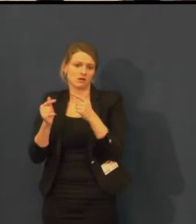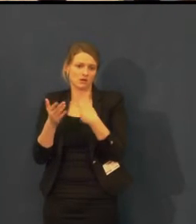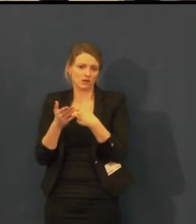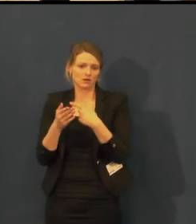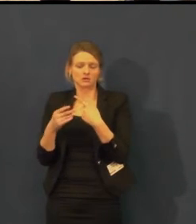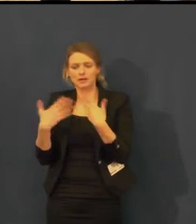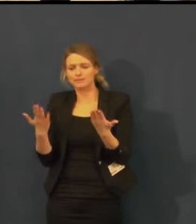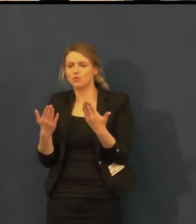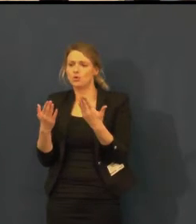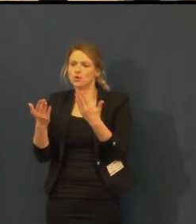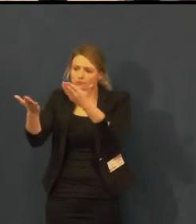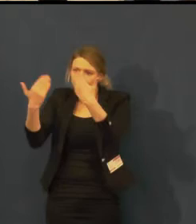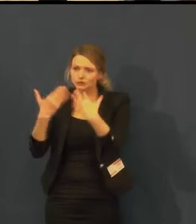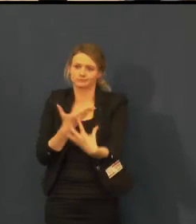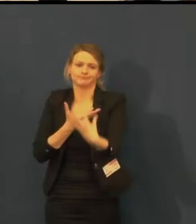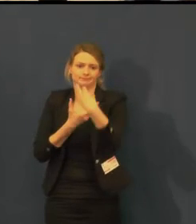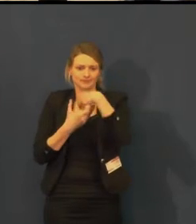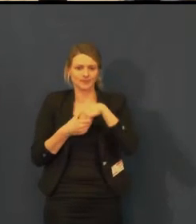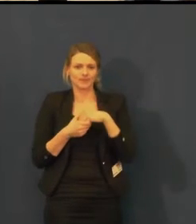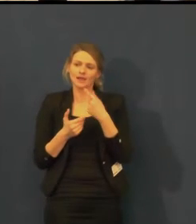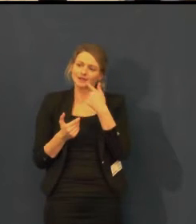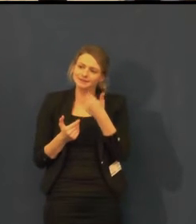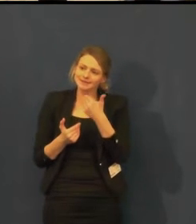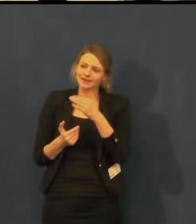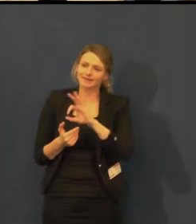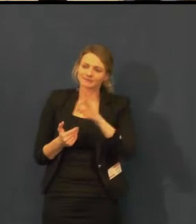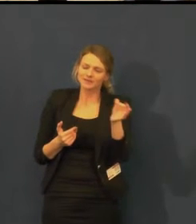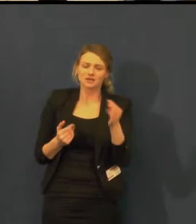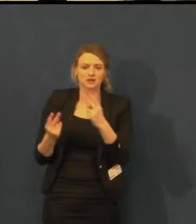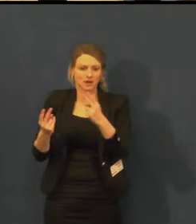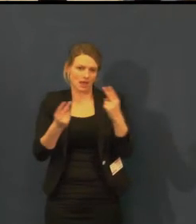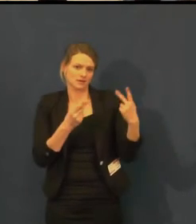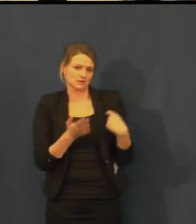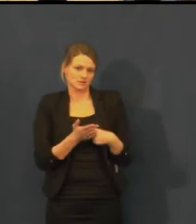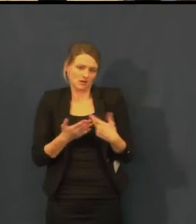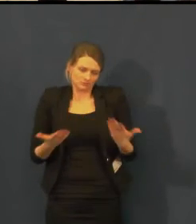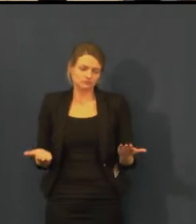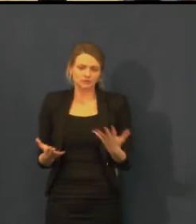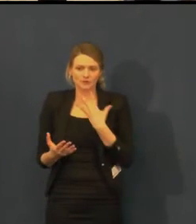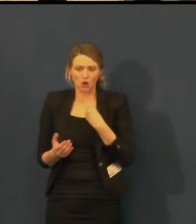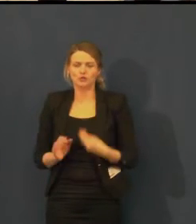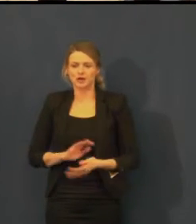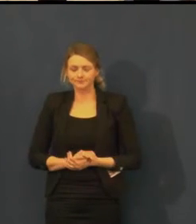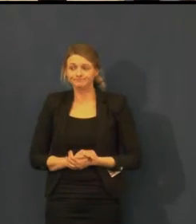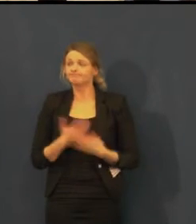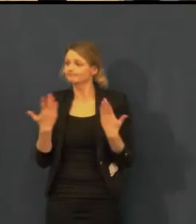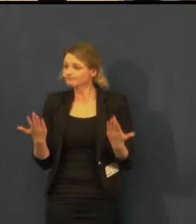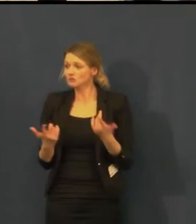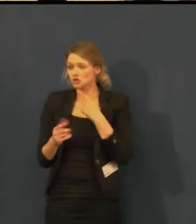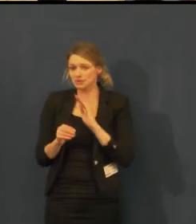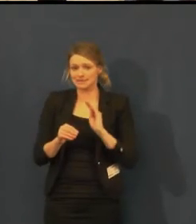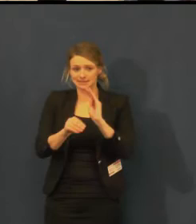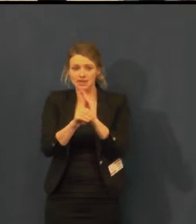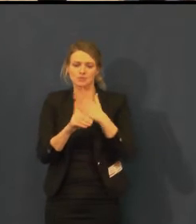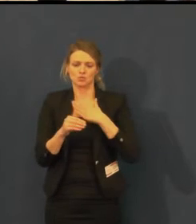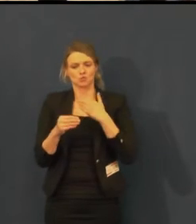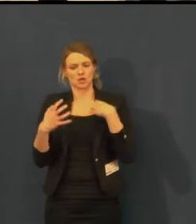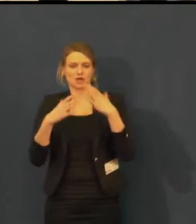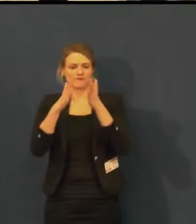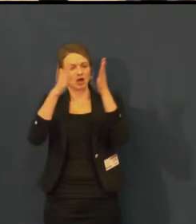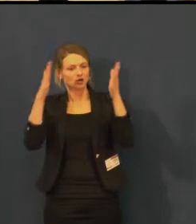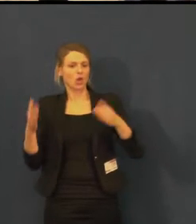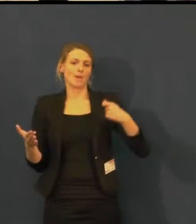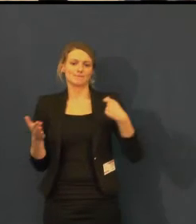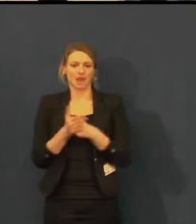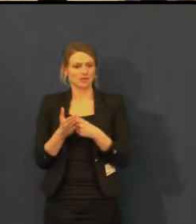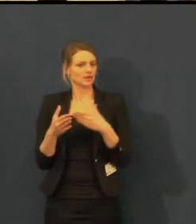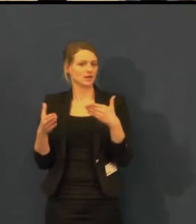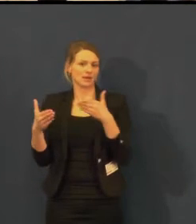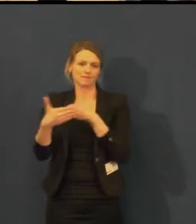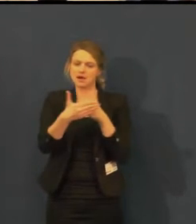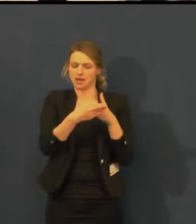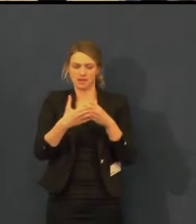Švandovo divadlo je bezbariérové divadlo, přístup je naprosto bezbariérový na obě scény.